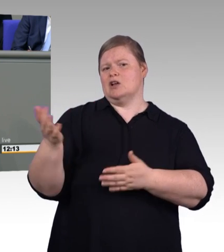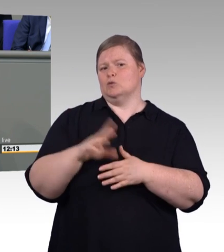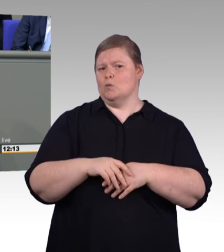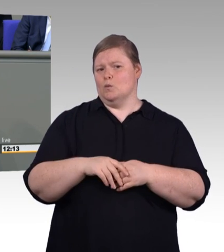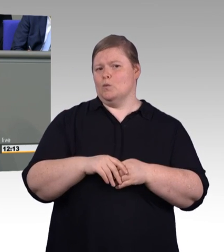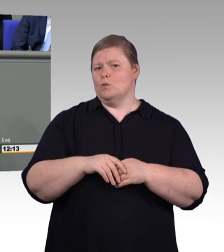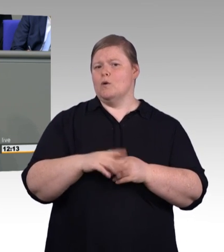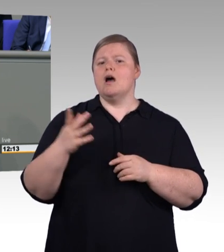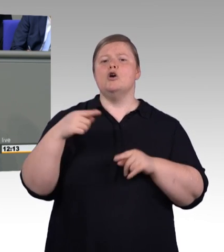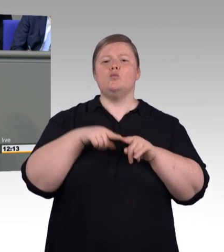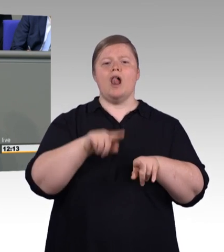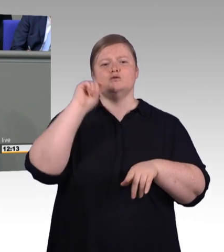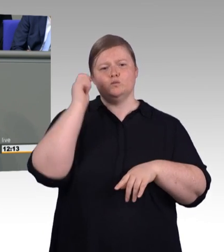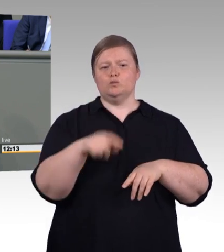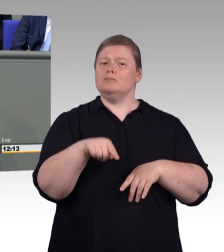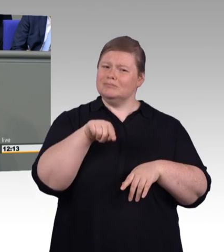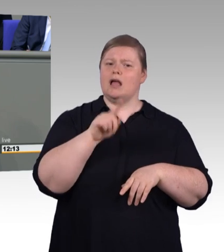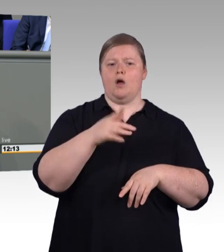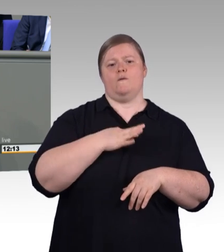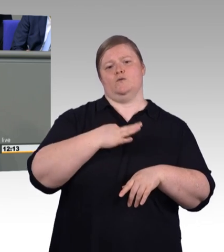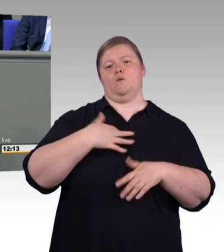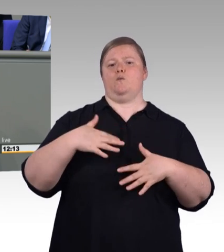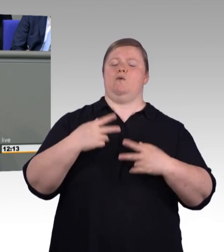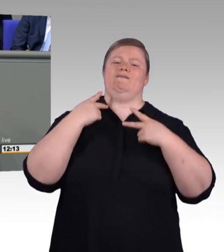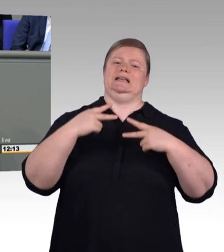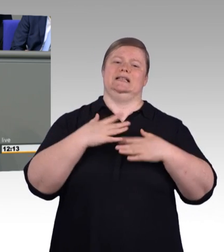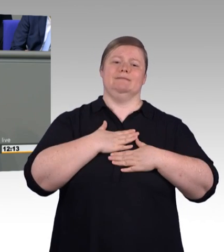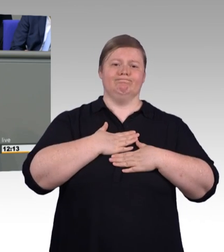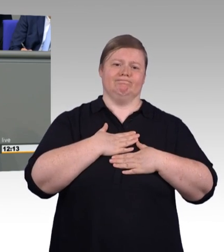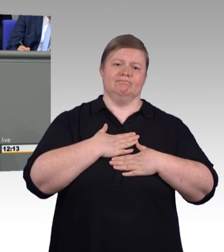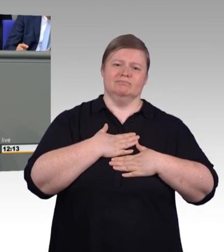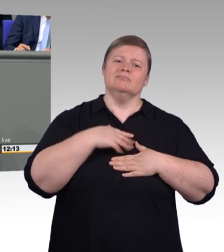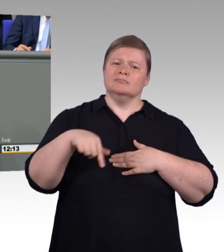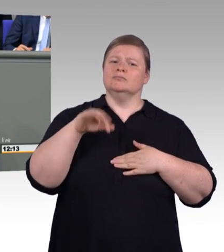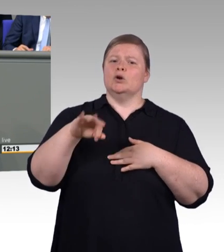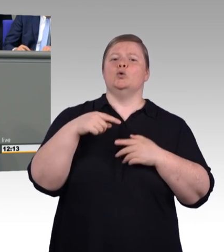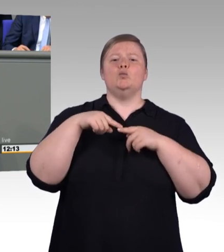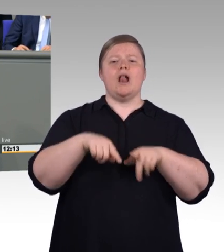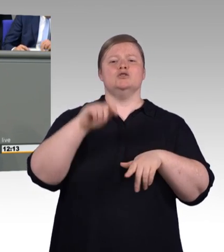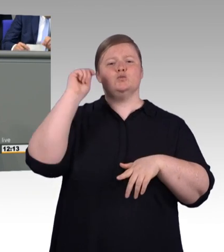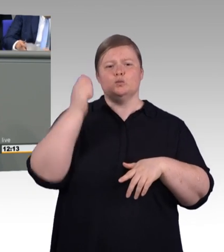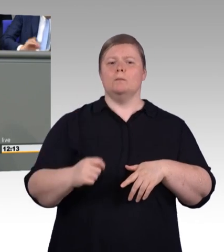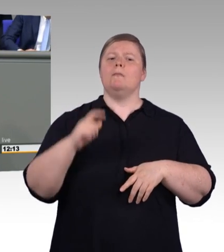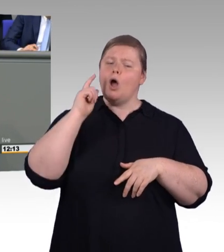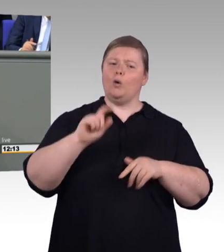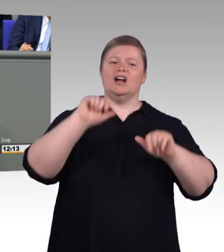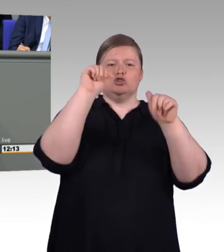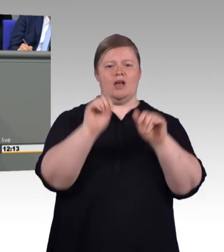und es entsprechend da geregelt werden muss. Auch da bin ich ein Freund von Obst in der Obstschublade behandeln und Gemüse in der Gemüseschublade behandeln.